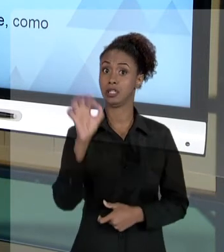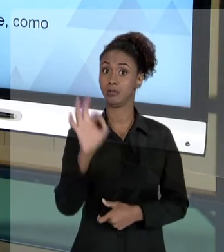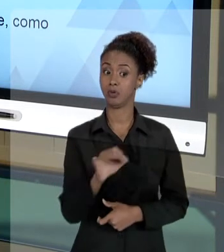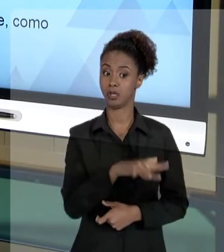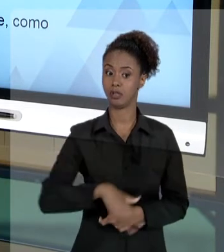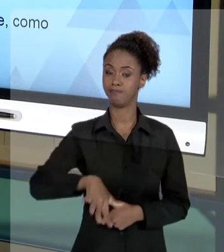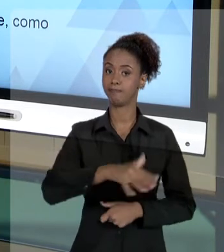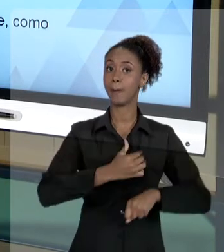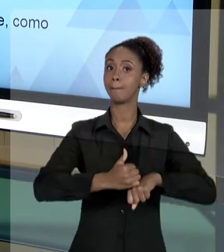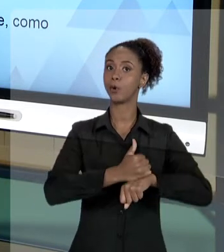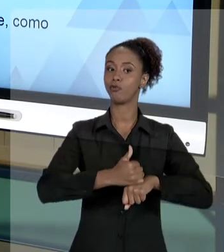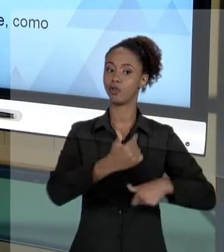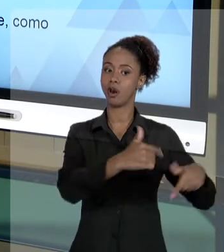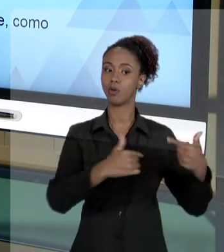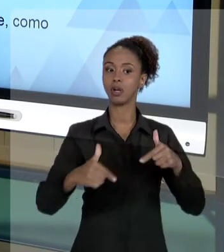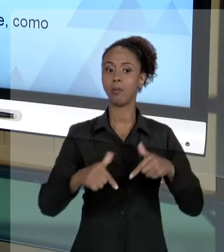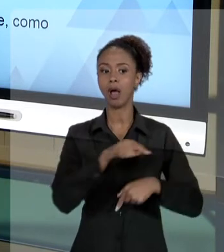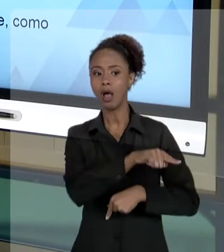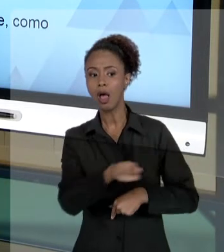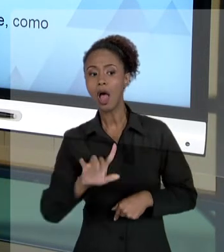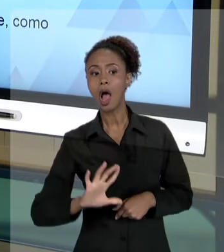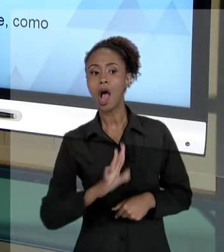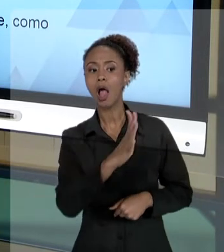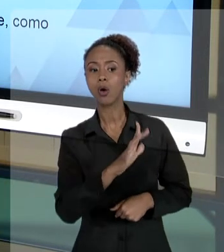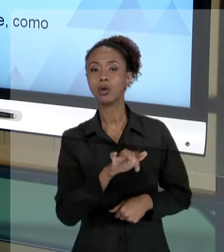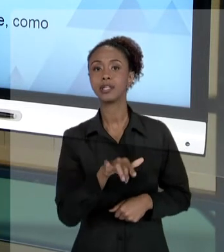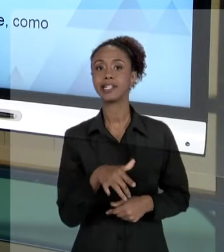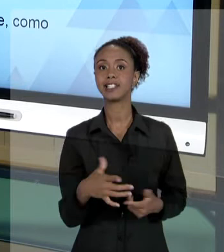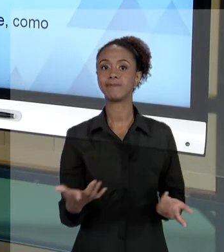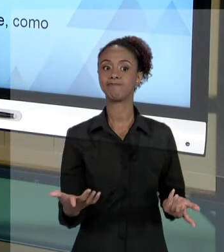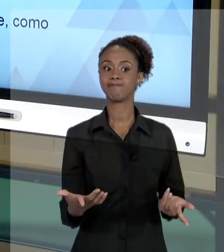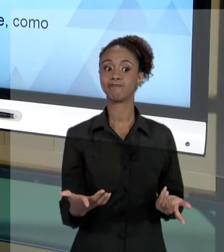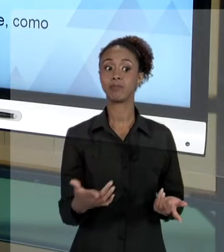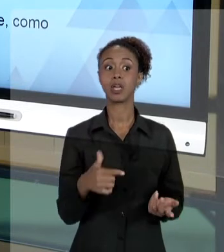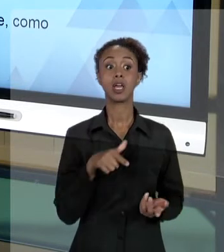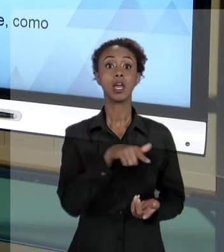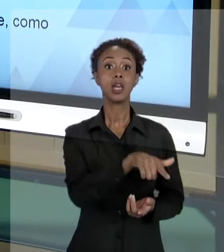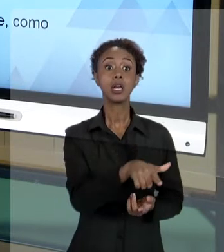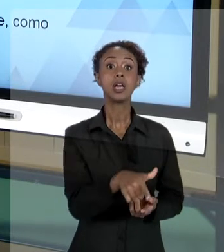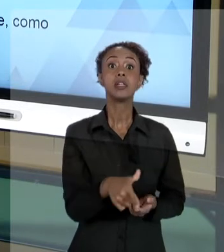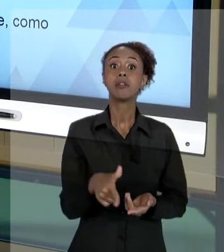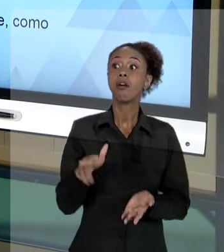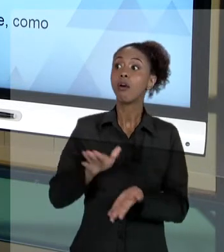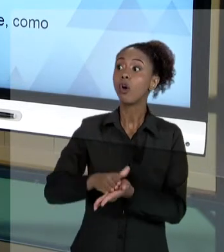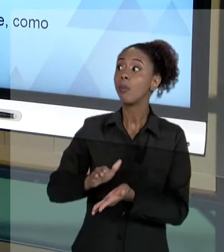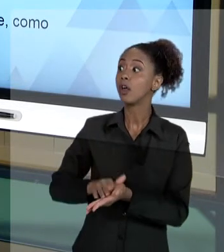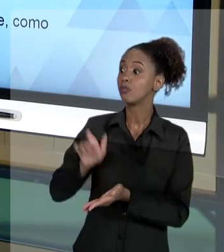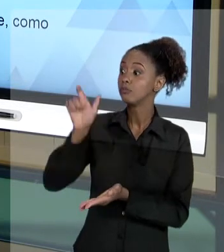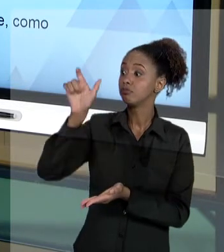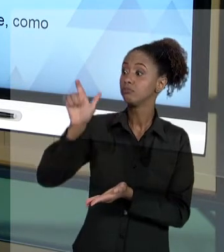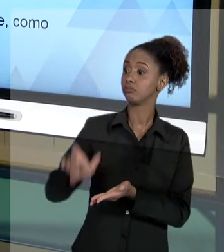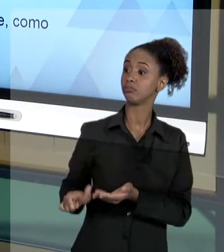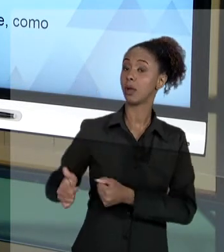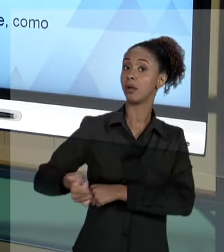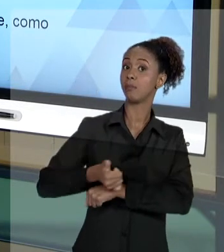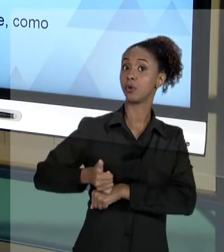ESTÁ ACONTECENDO ALI É: VOCÊ ESTÁ SENDO DEMANDADO DO PONTO DE VISTA INSTITUCIONAL. QUANDO VOCÊ É O AGENTE DO TRABALHO PÚBLICO, VOCÊ É QUEM ESTÁ